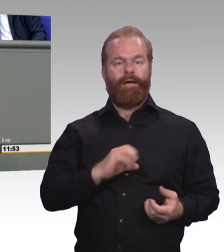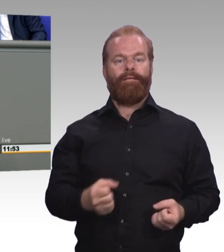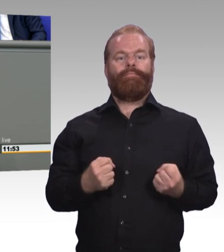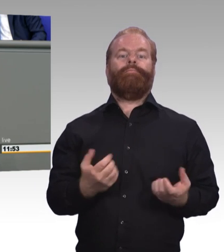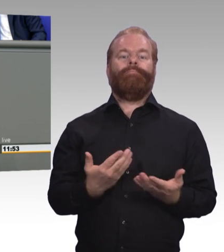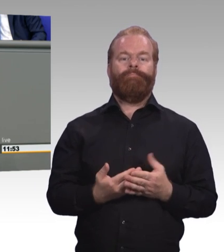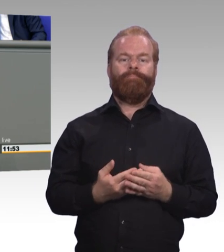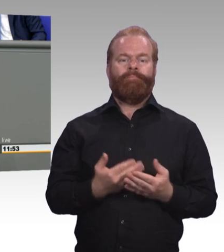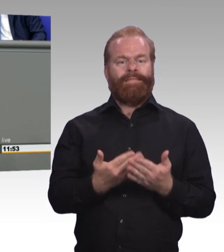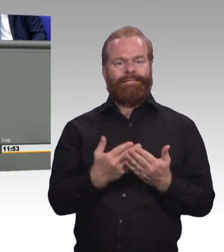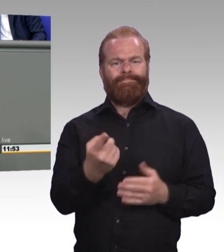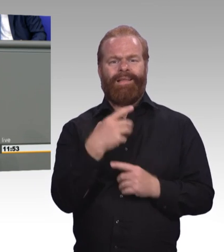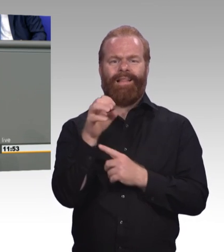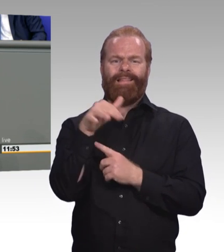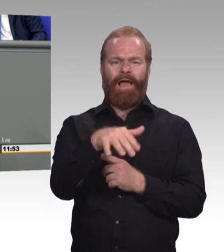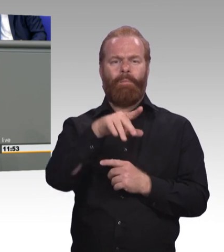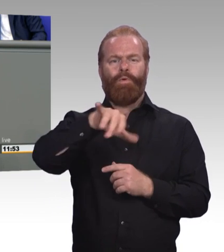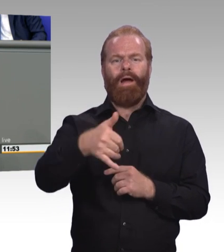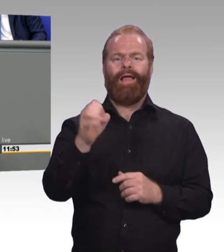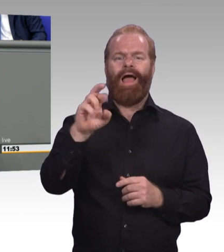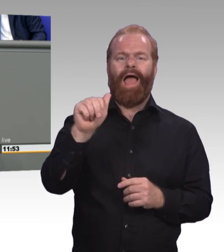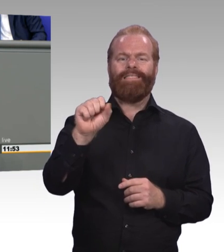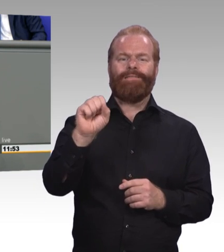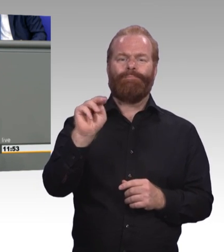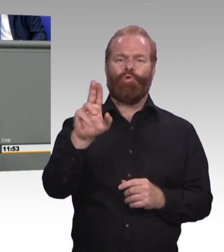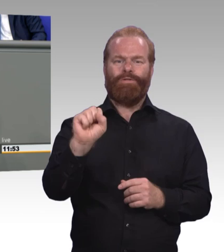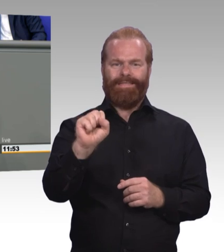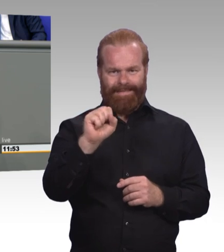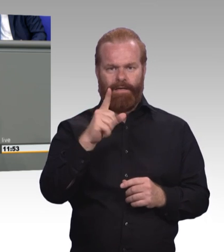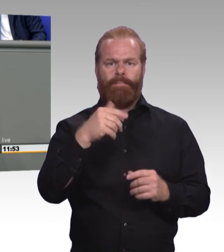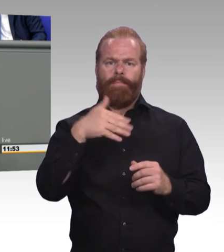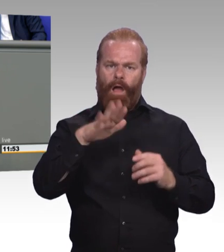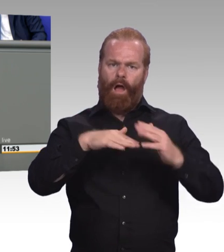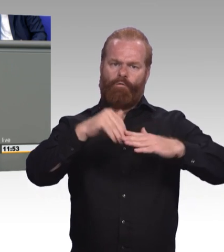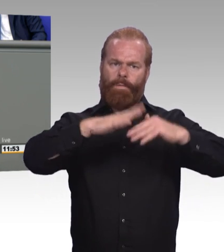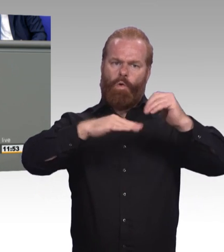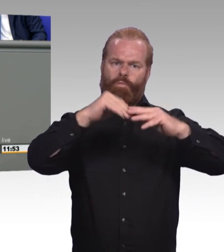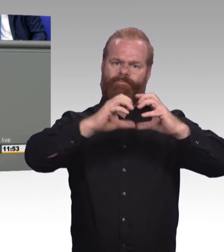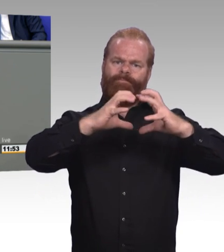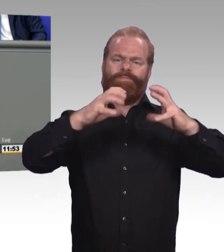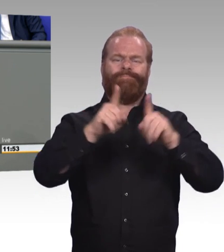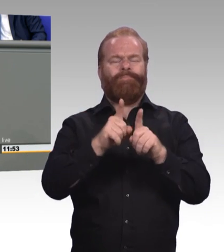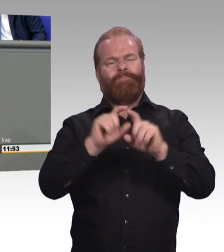und insbesondere die Azubis dabei unterstützt. Was bei Studierenden funktioniert, das muss doch wohl auch für Azubis möglich sein.